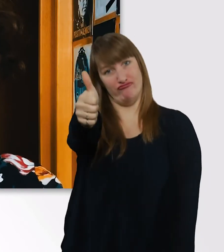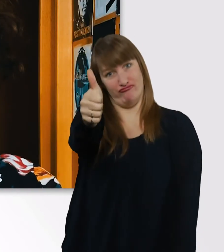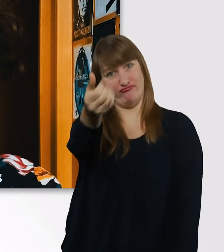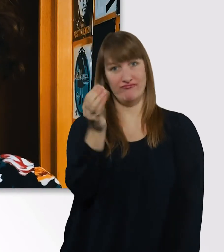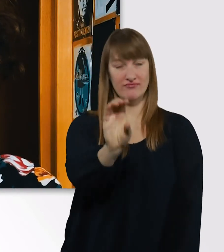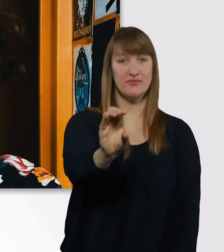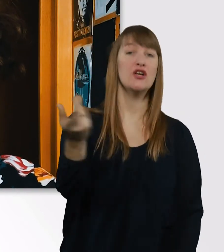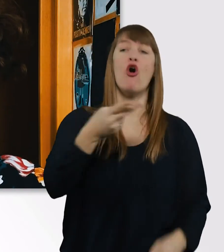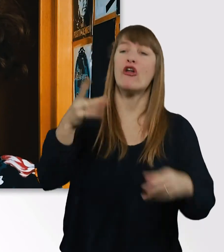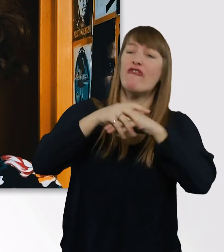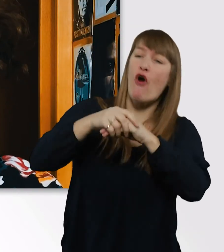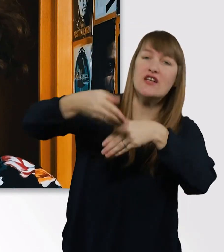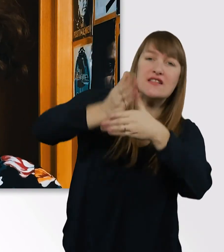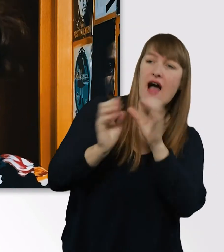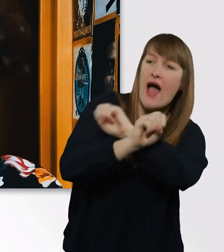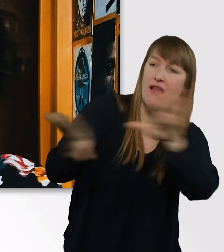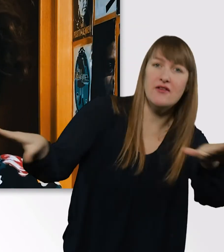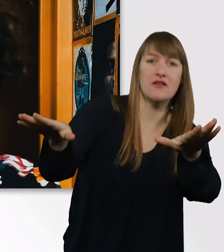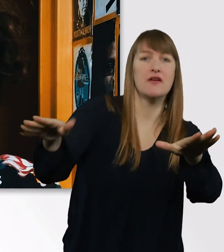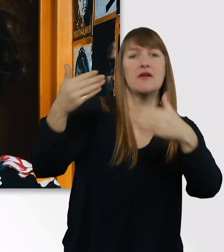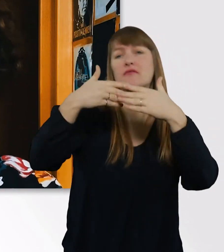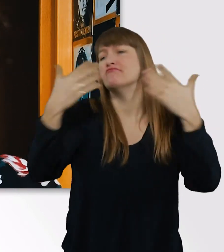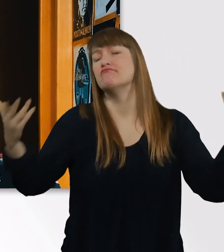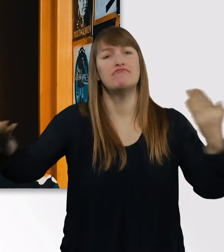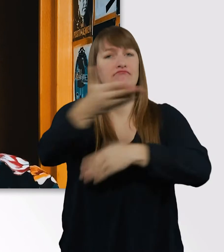teilt sie mit euren Freunden und Bekannten, verbreitet sie in diese Welt.